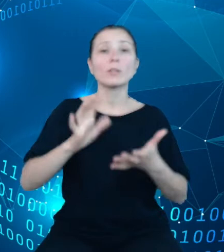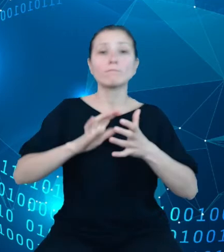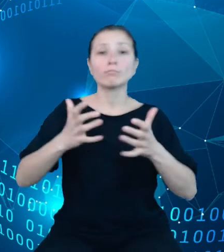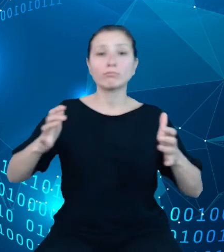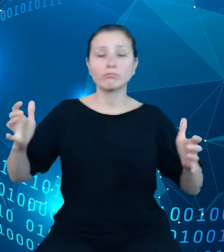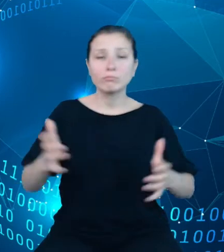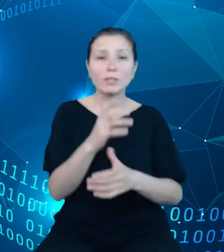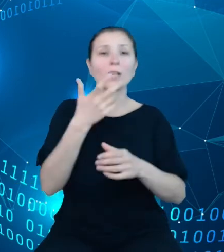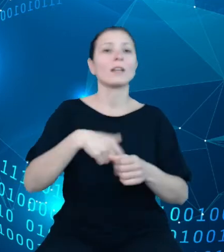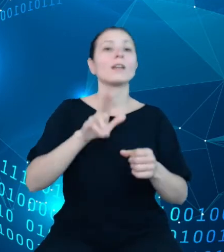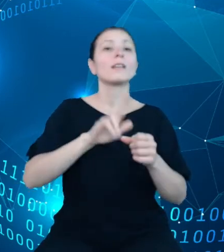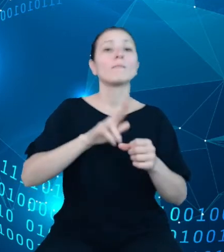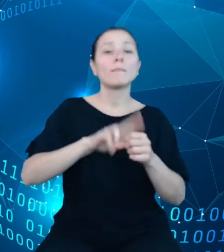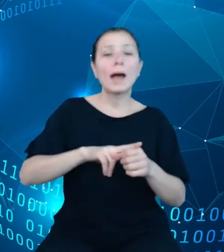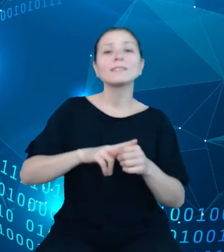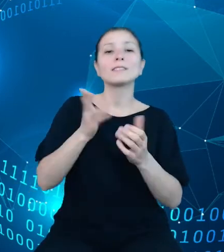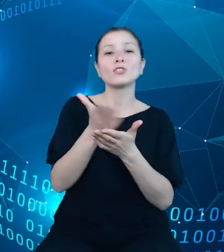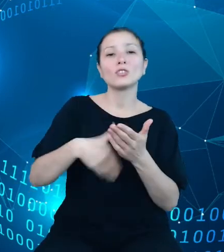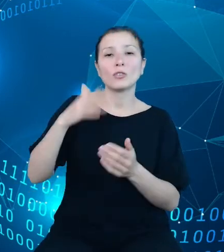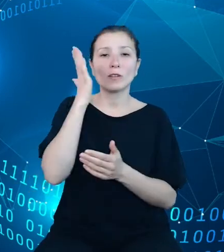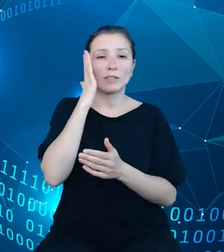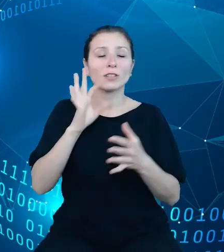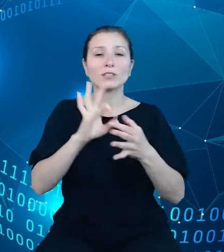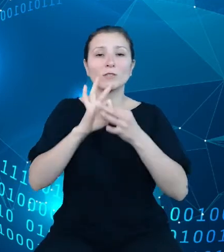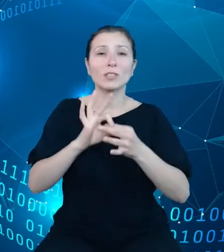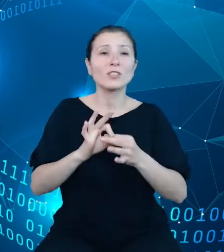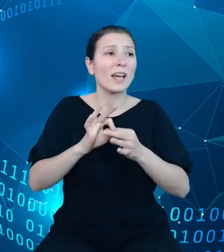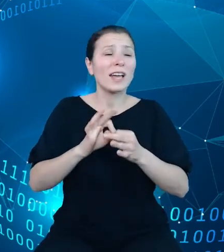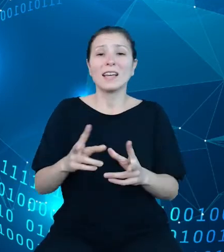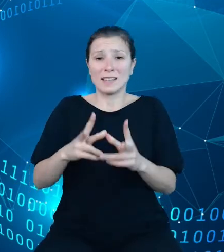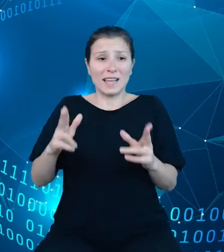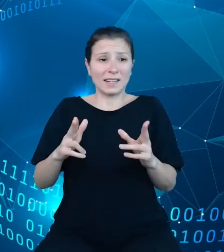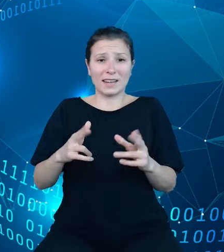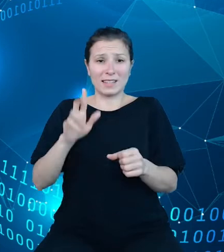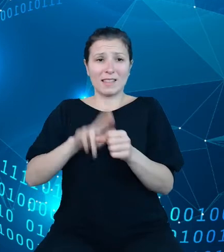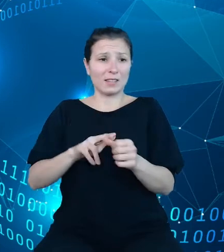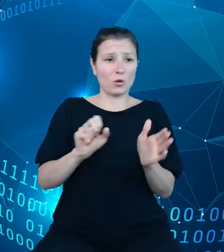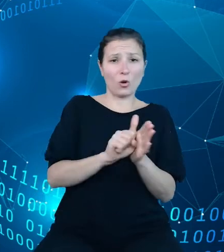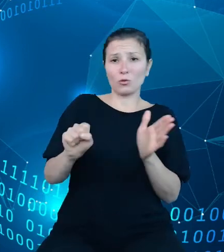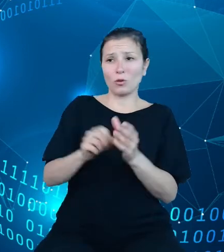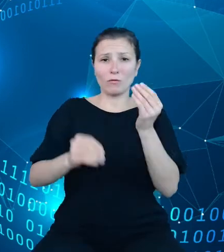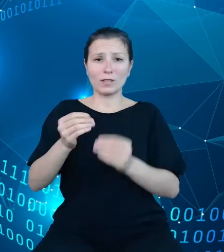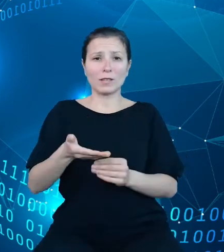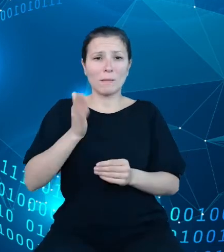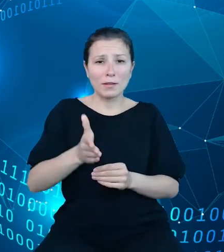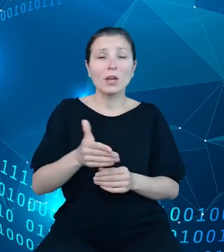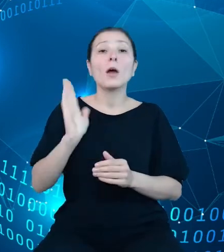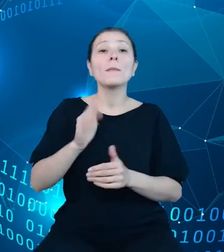dotyczy także wydłużenia szeregów czasowych i będzie to realizowane o tyle, o ile będzie możliwe ze względu na spójność metodologiczną